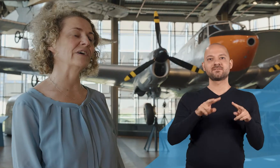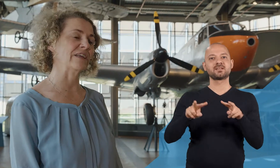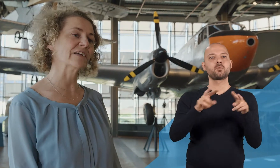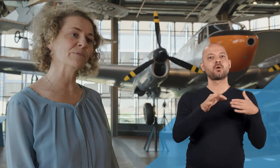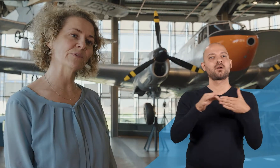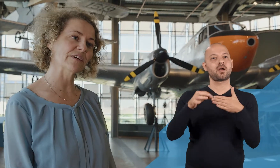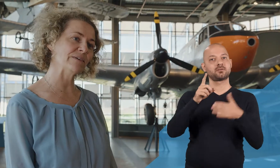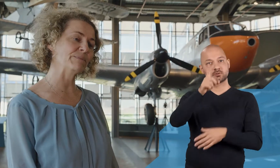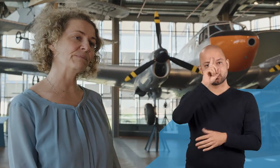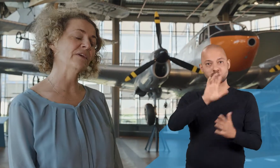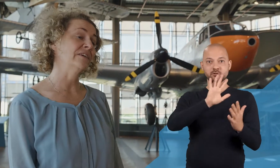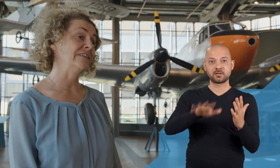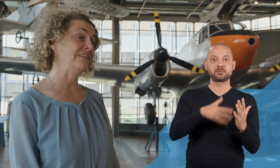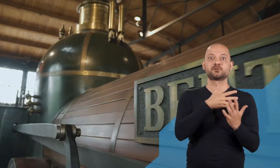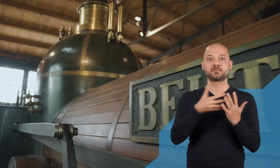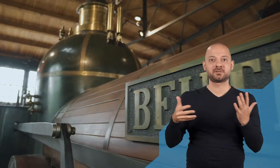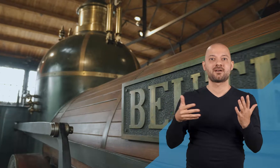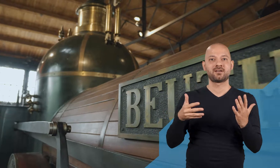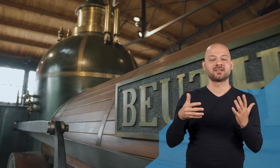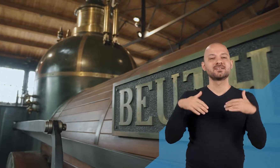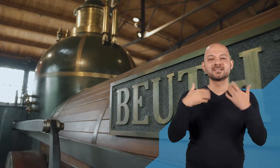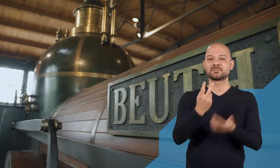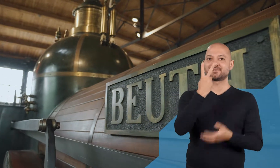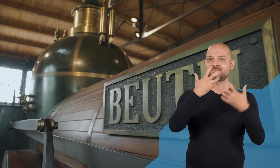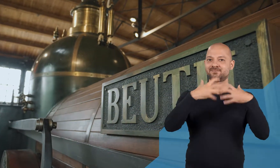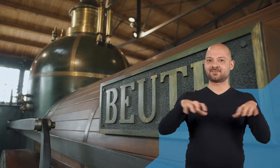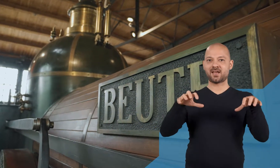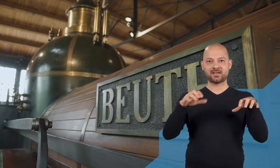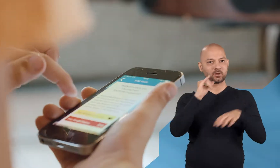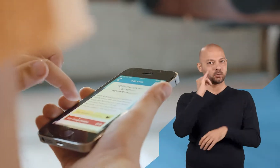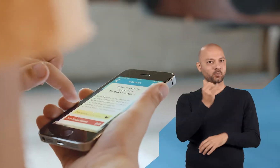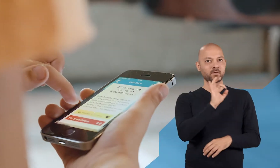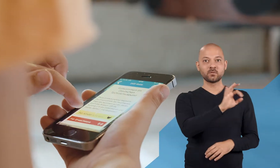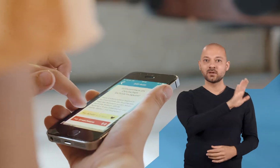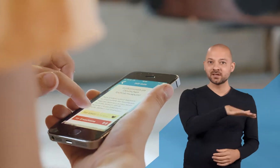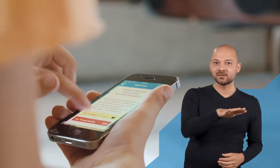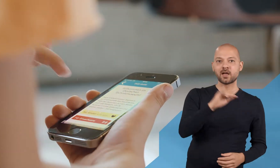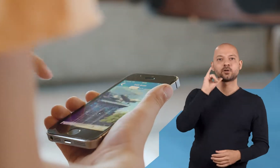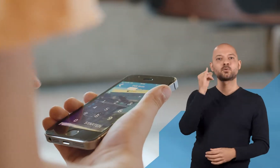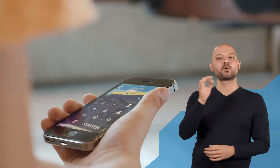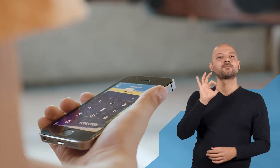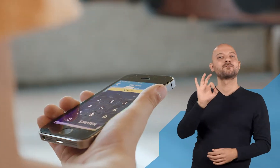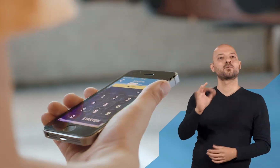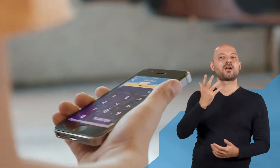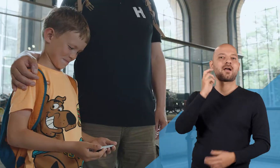ein Angebot haben, den Videoguide in Deutscher Gebärdensprache; wir haben eine Tour für Kinder und eine für Erwachsene.